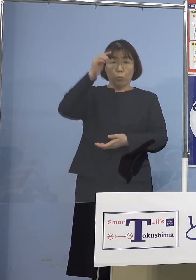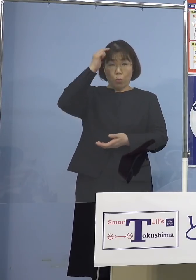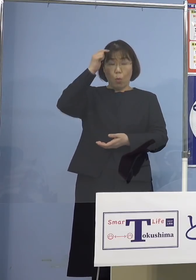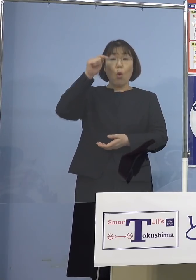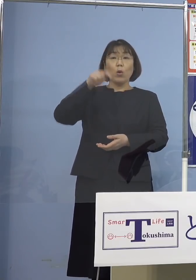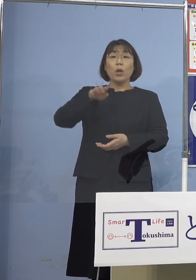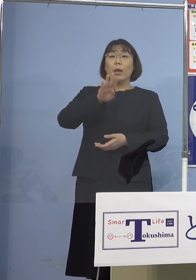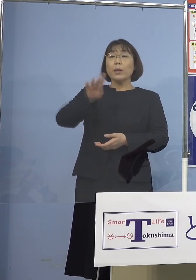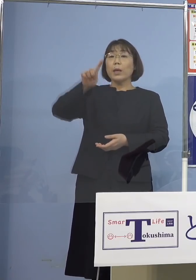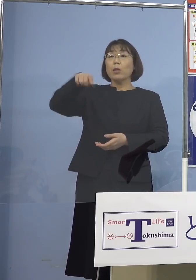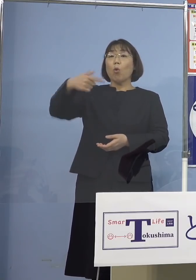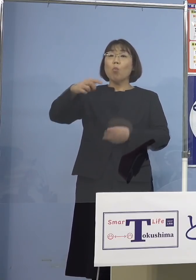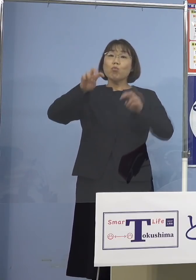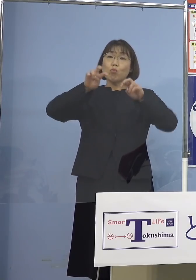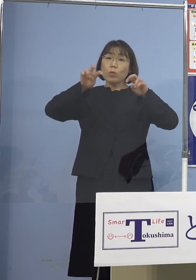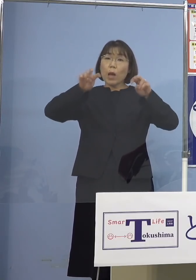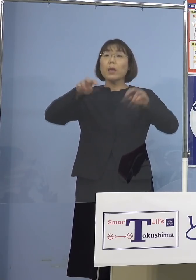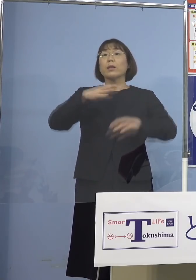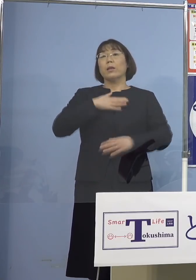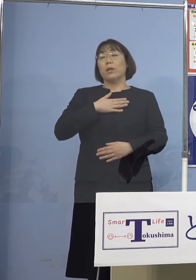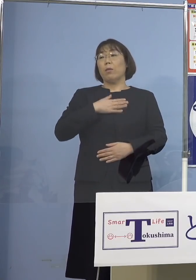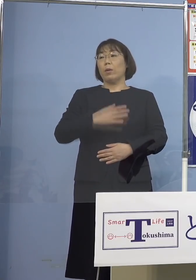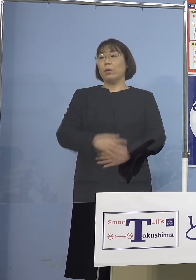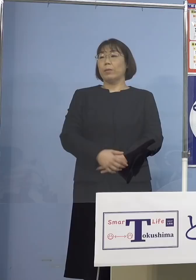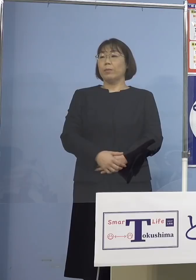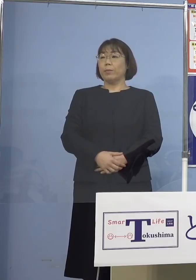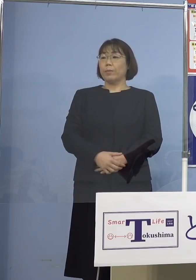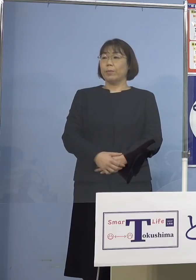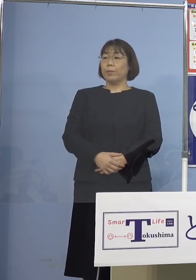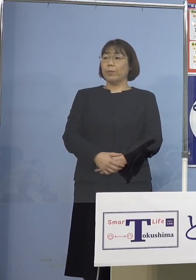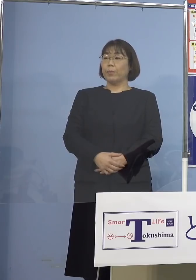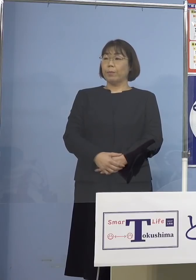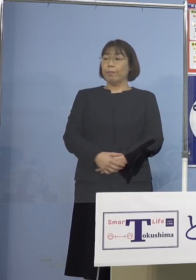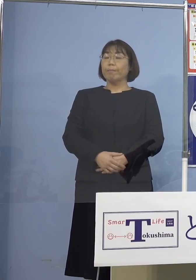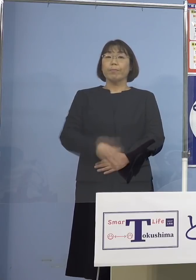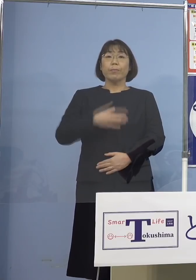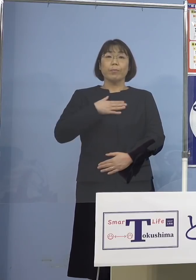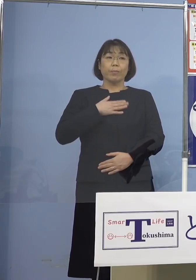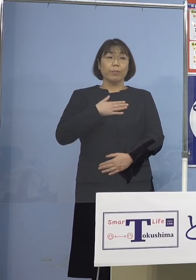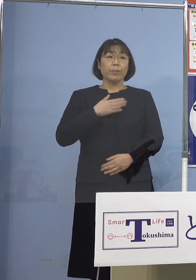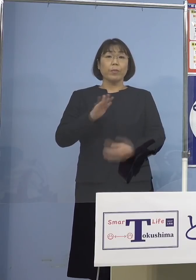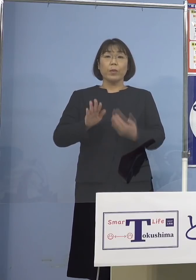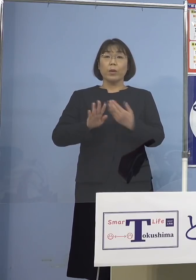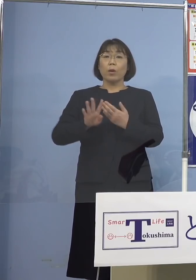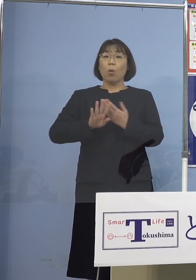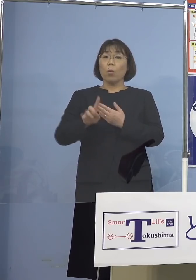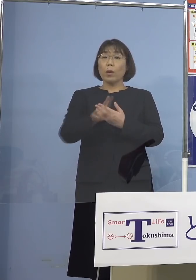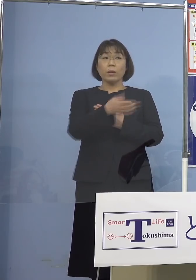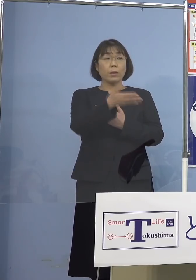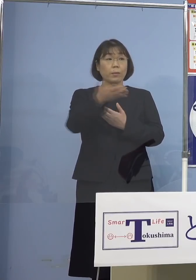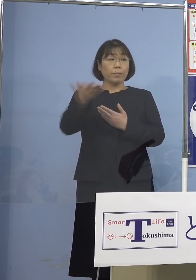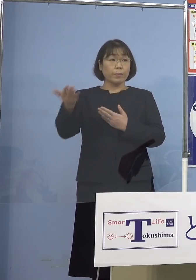分かるということになります （幹事社） では各社さんお願いします